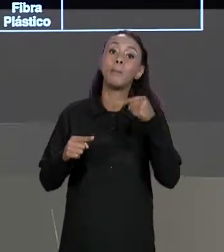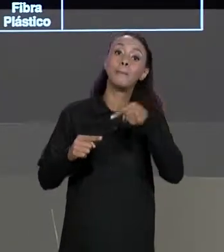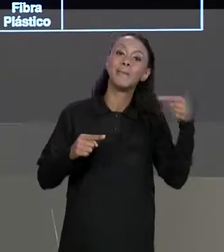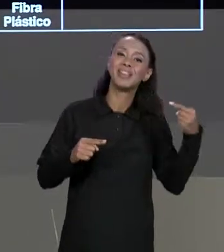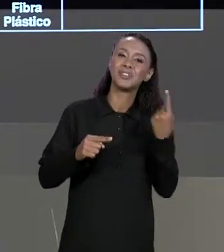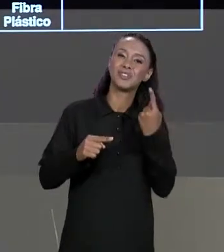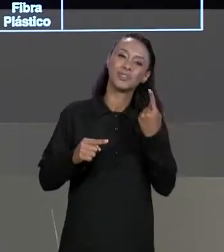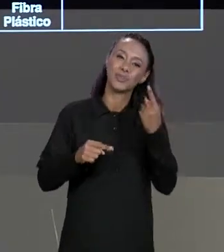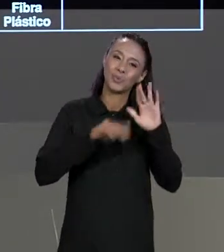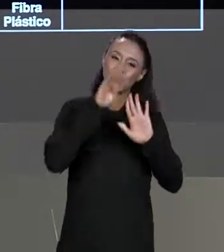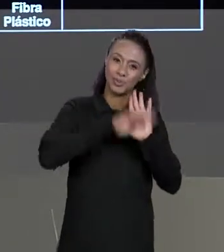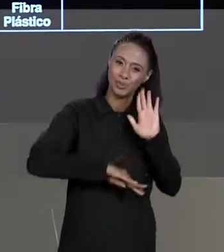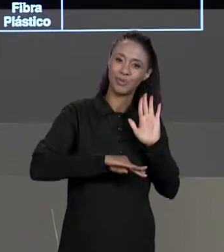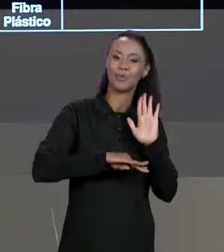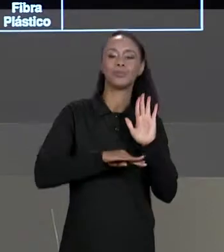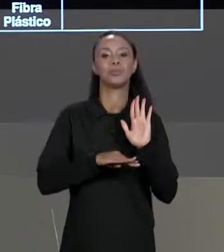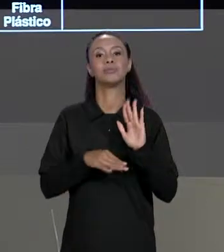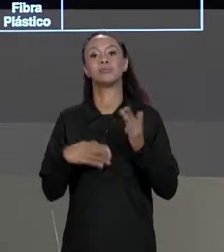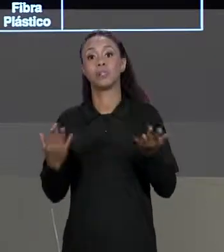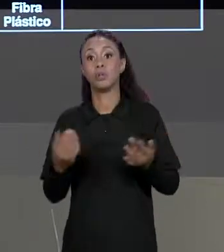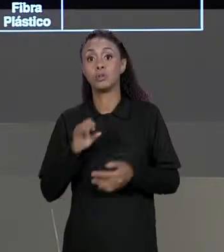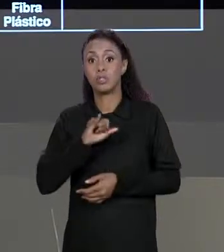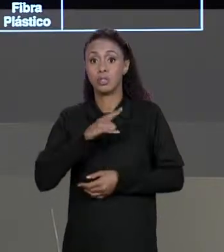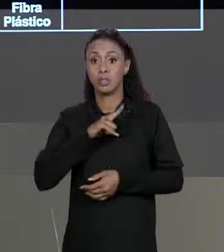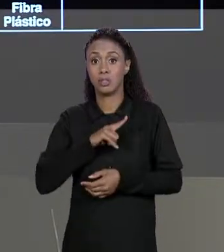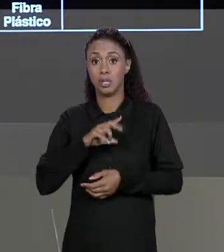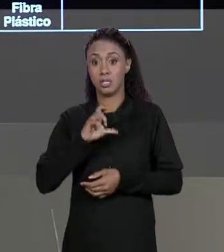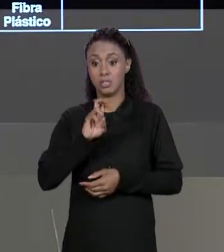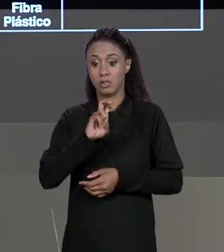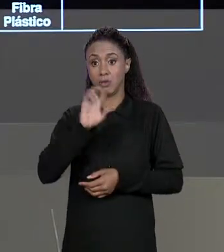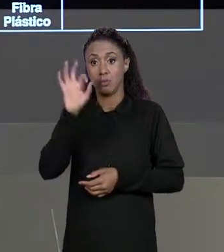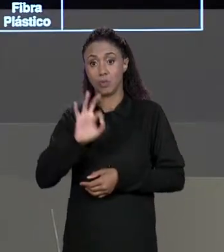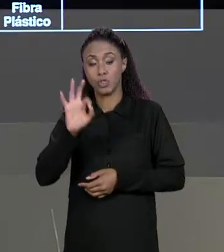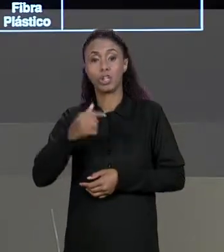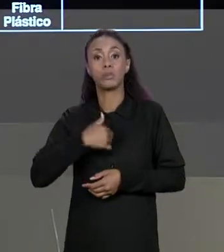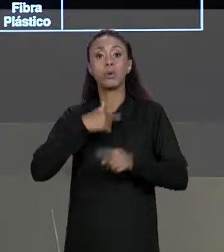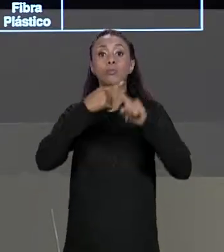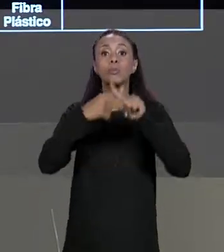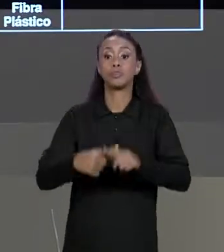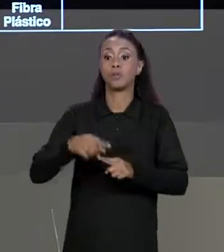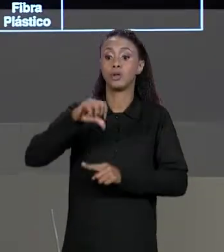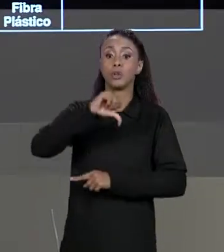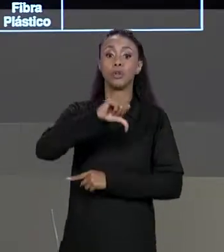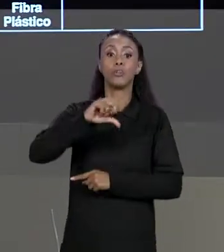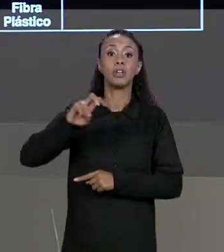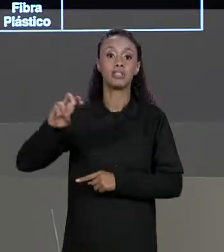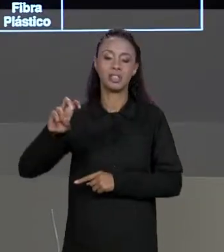MENOS O DESCONTO ENTÃO SE O DESCONTO É DE 5% A GENTE VAI MULTIPLICAR POR 95, 0,95 OU